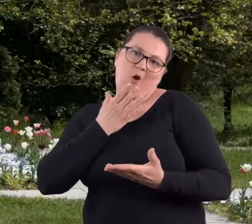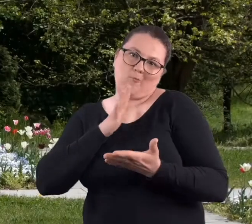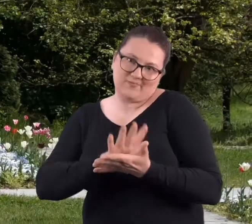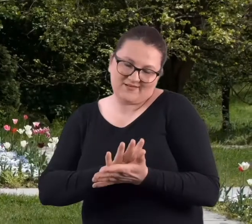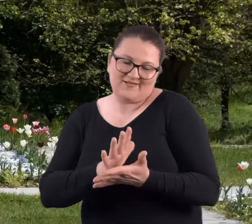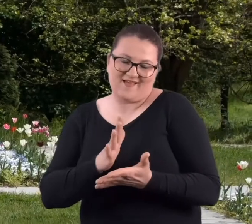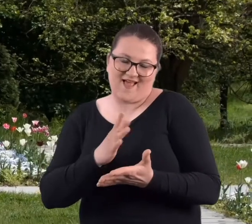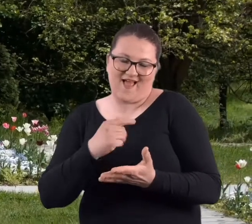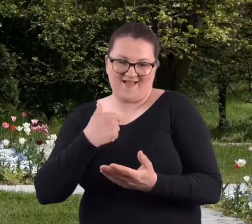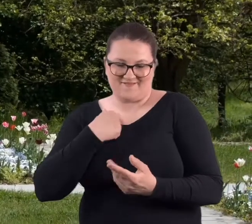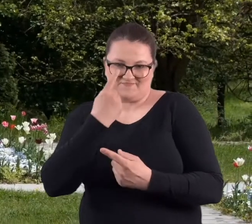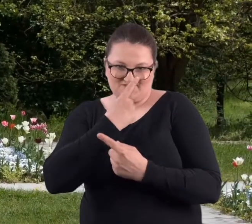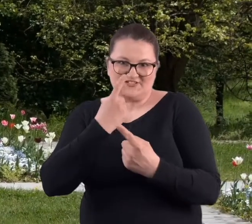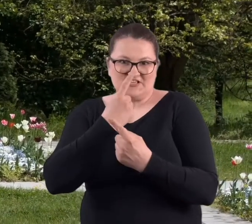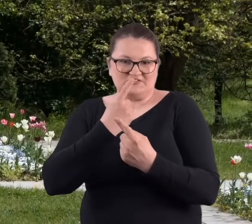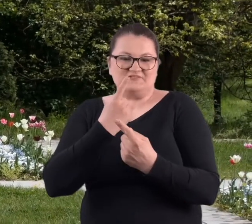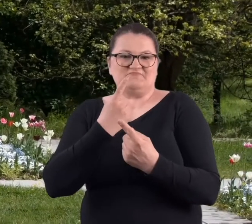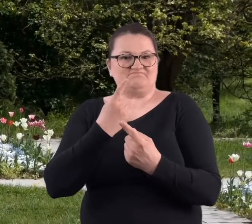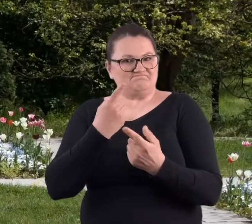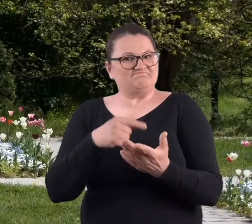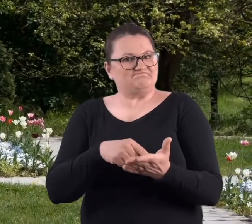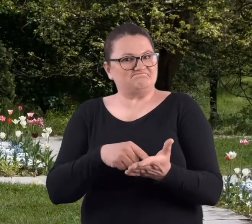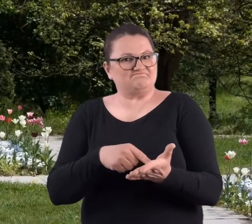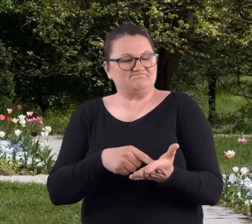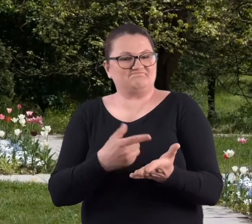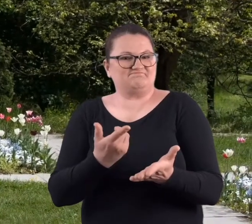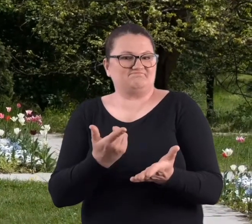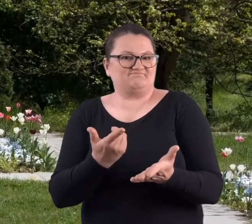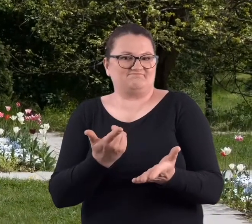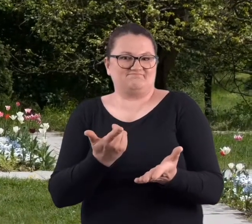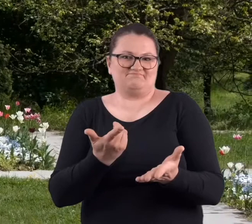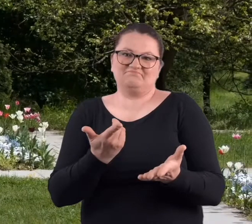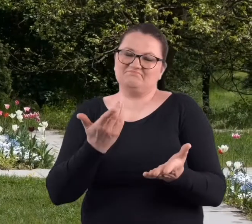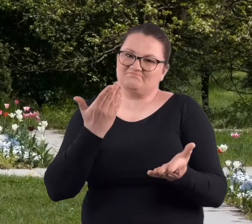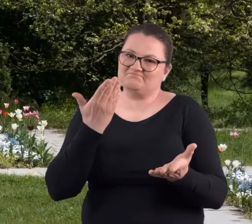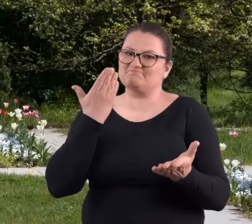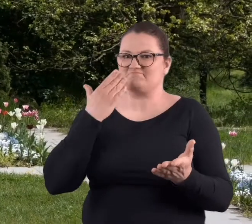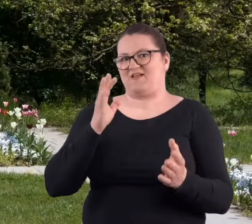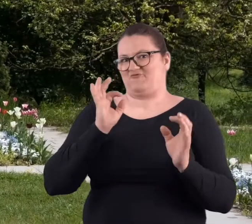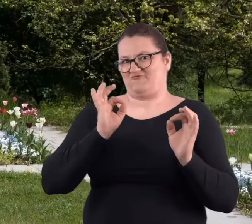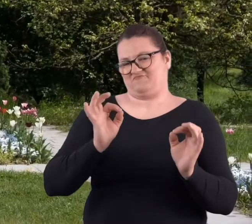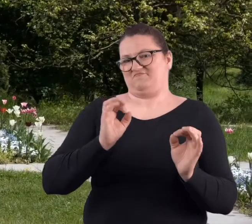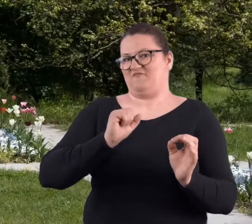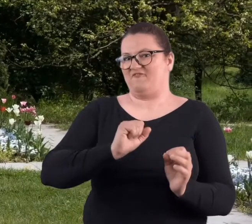moje osobiste, takie stwierdzenie, że uważam, że jest to bardzo,